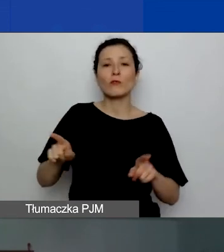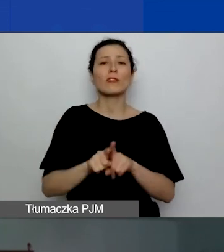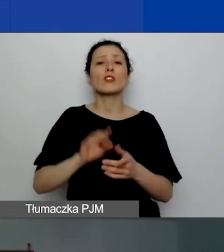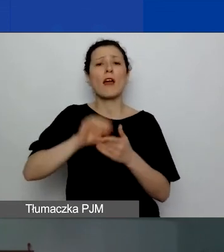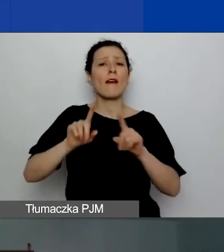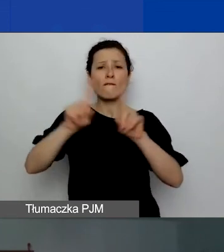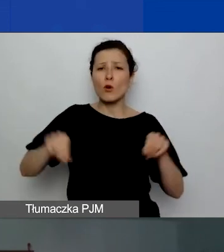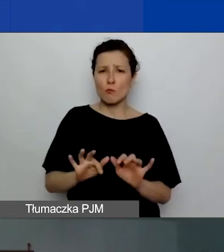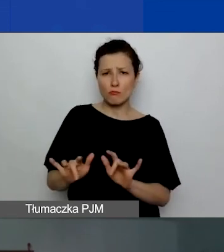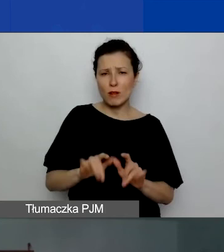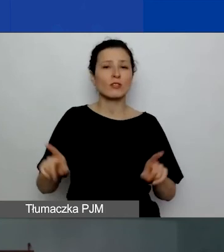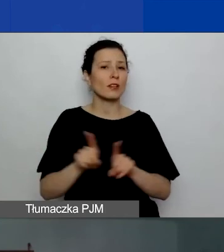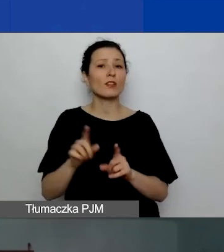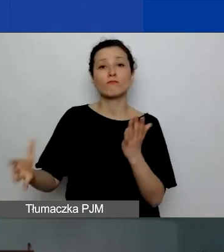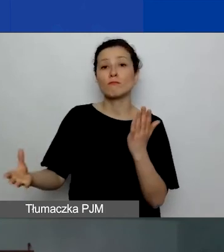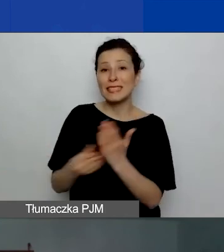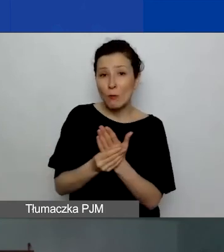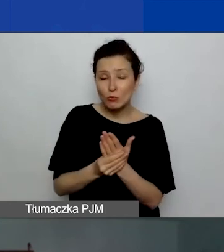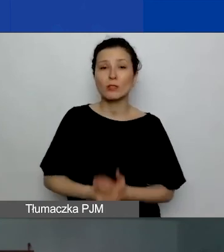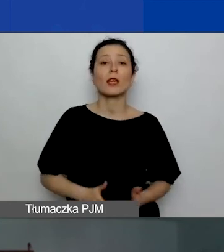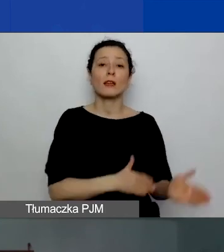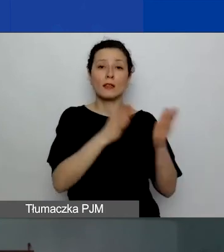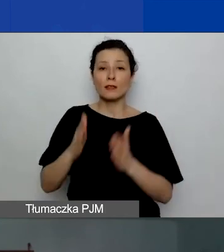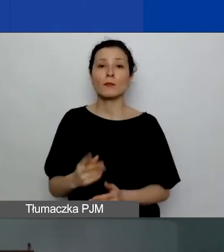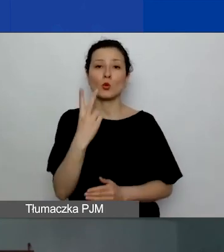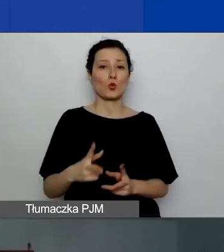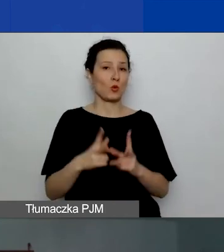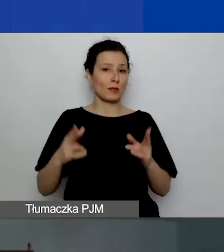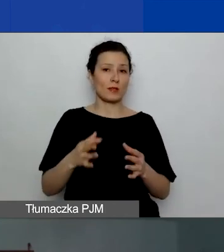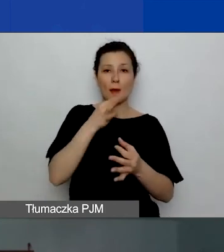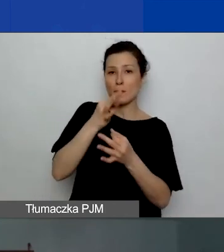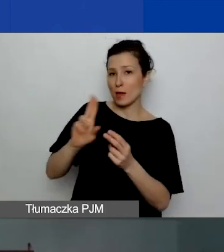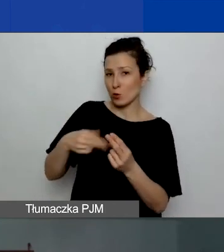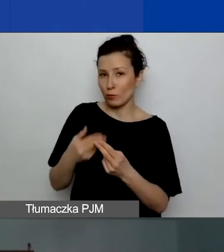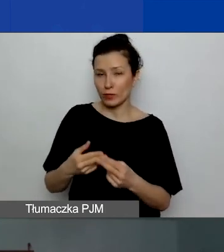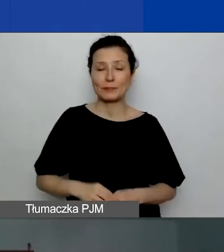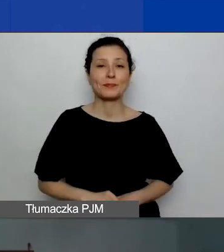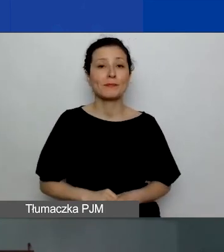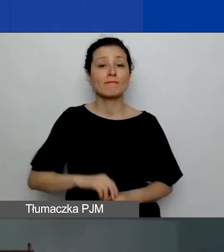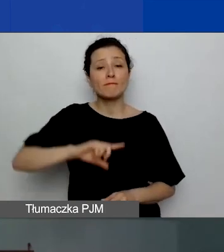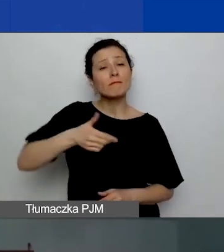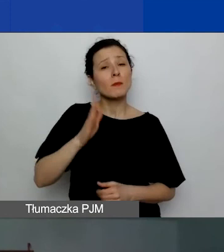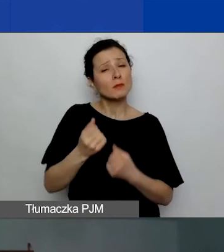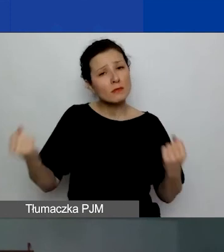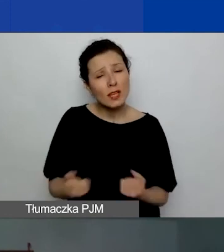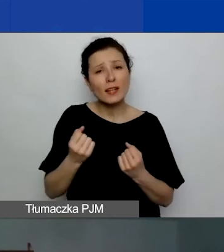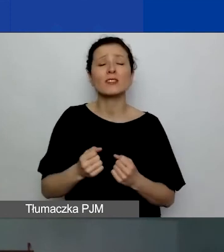Później druga sesja pytań i odpowiedzi. Będziemy się starać odpowiedzieć na wszystkie pytania.